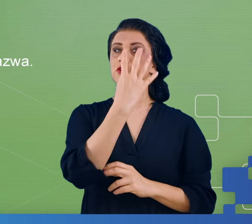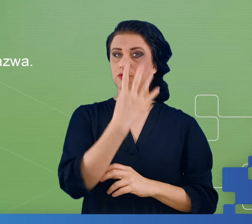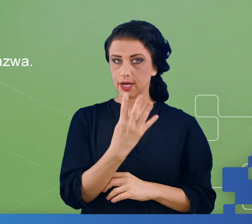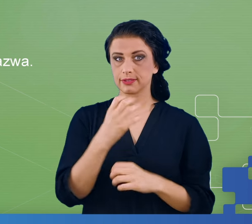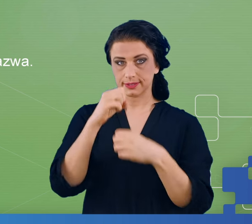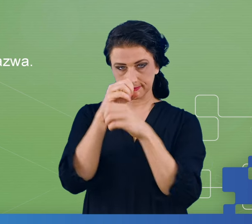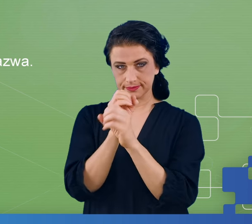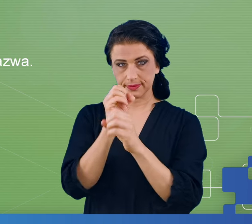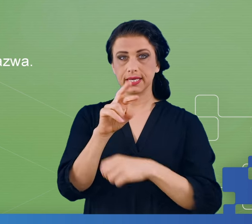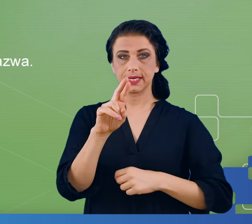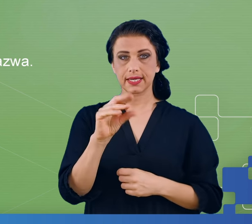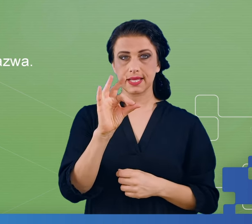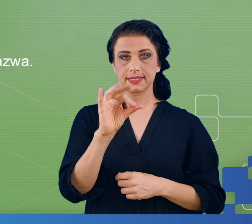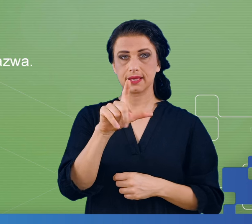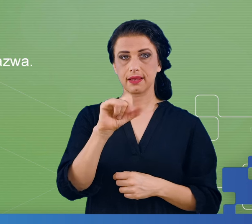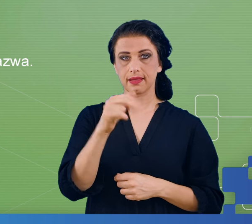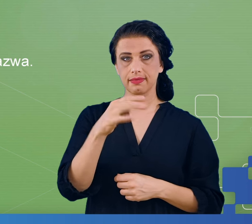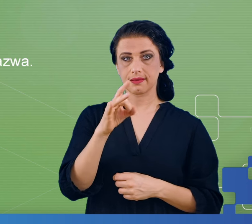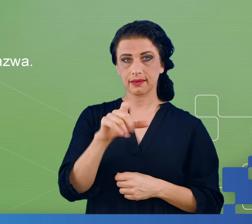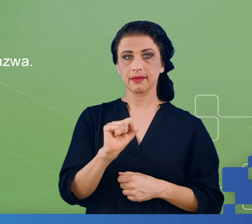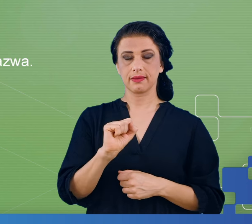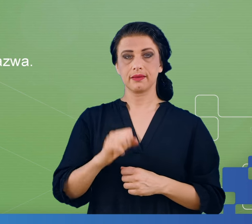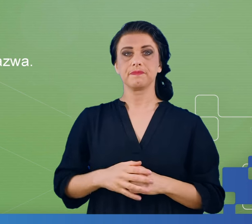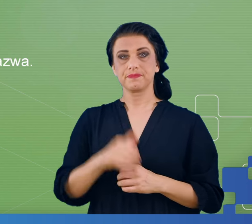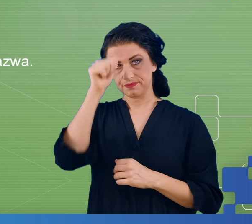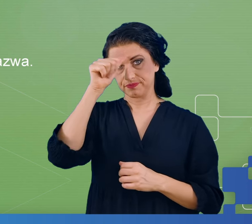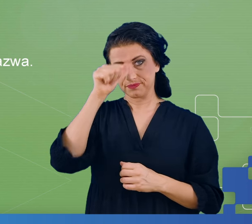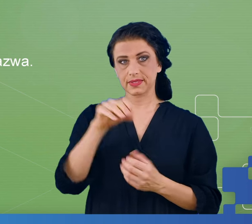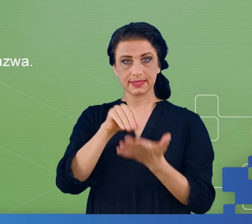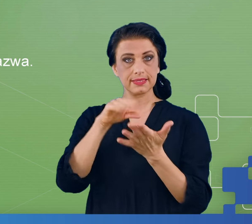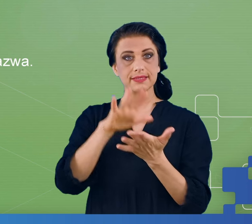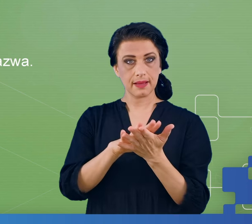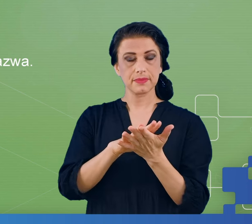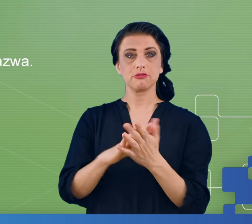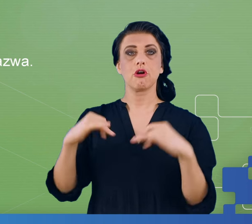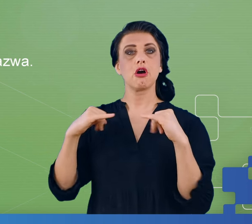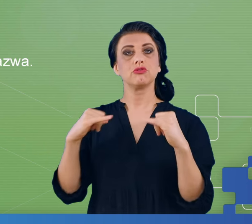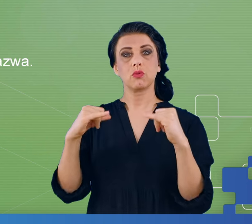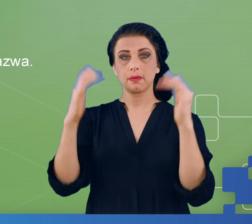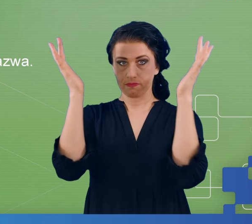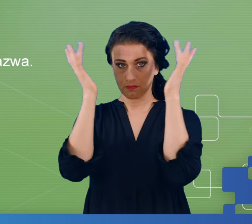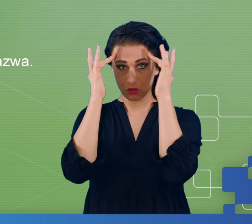resting state, w którym rejestrowaliśmy potencjał mózgu w sytuacji gdy nic nie robi.